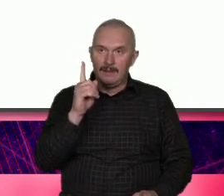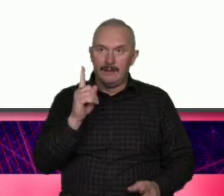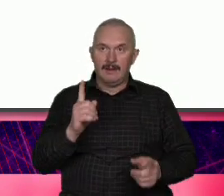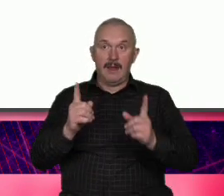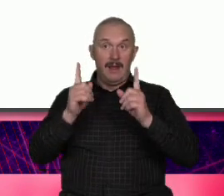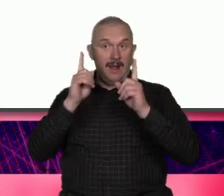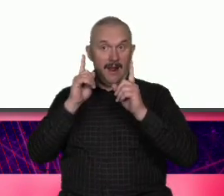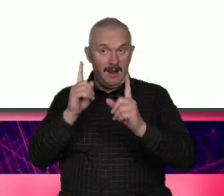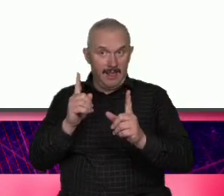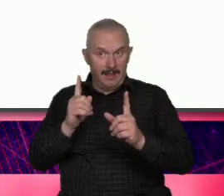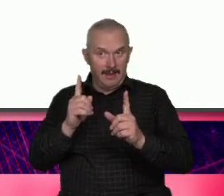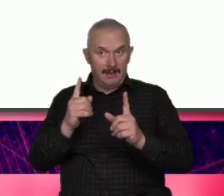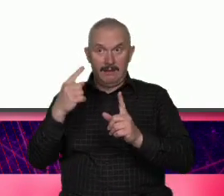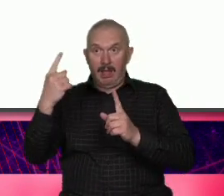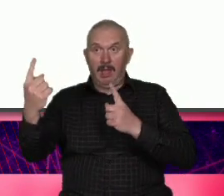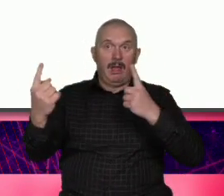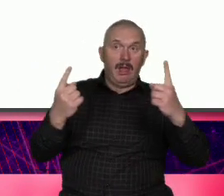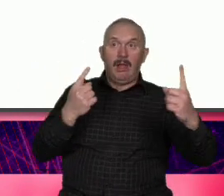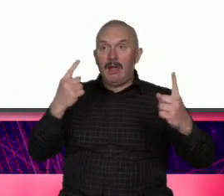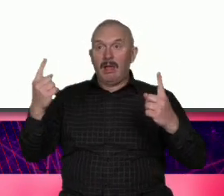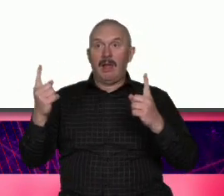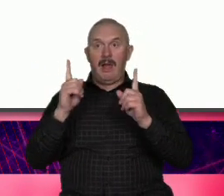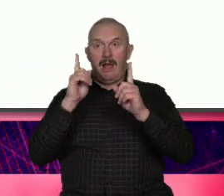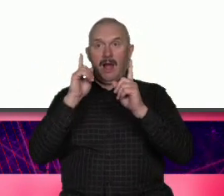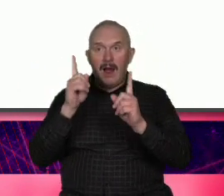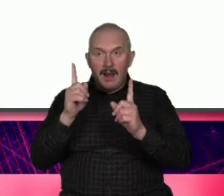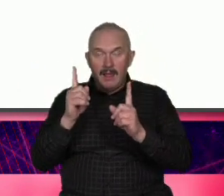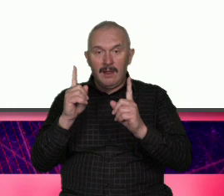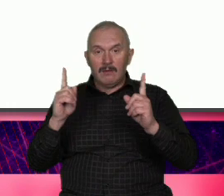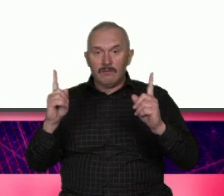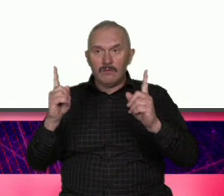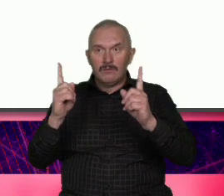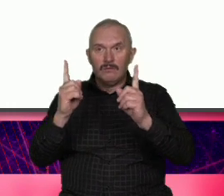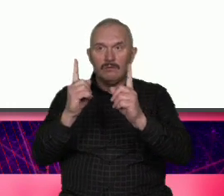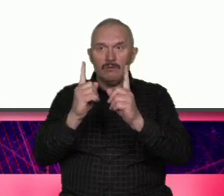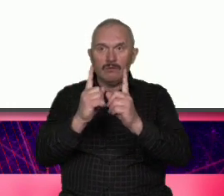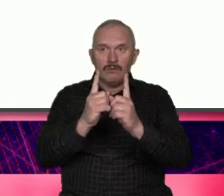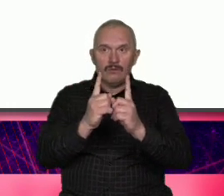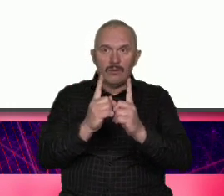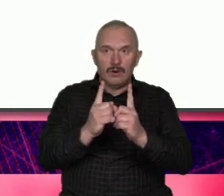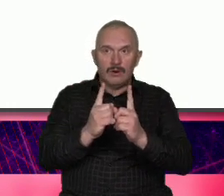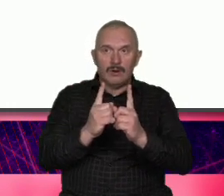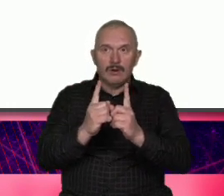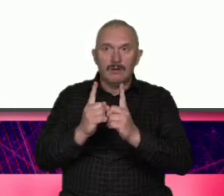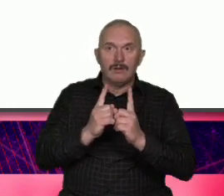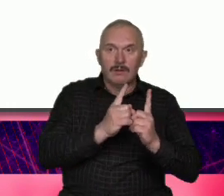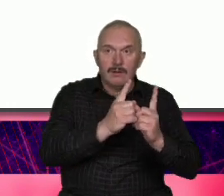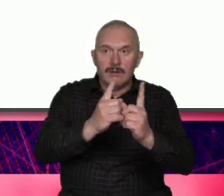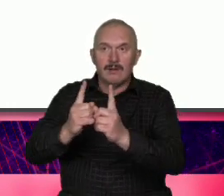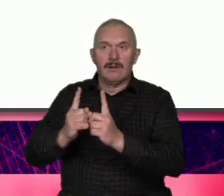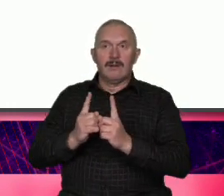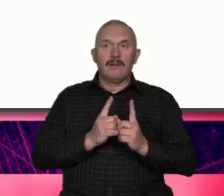Warszawa ma jakieś plany k które odkryła że ona z tożsamości egoistycznej czy